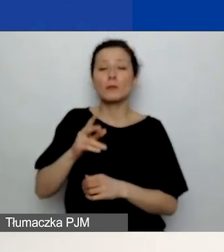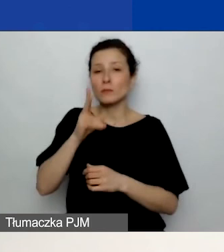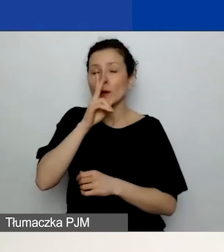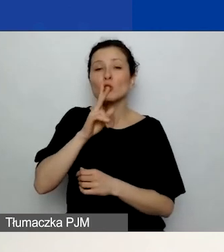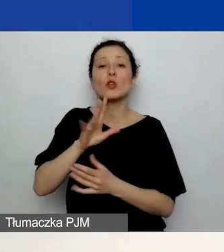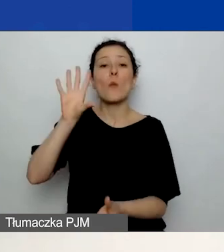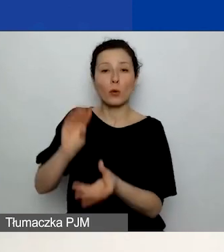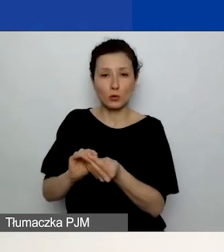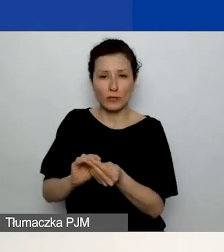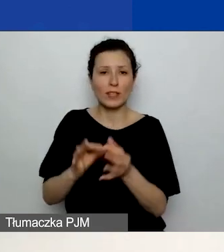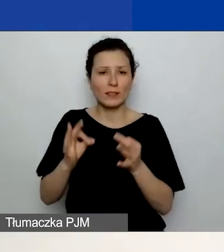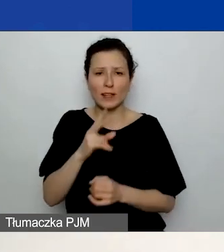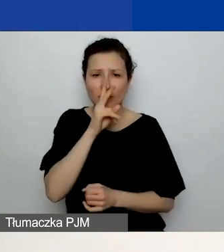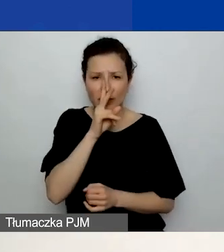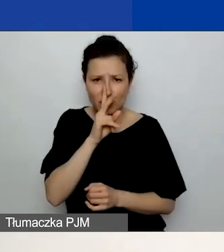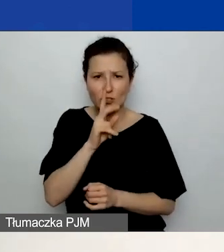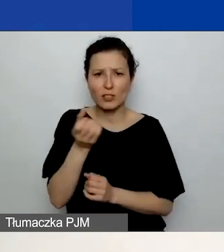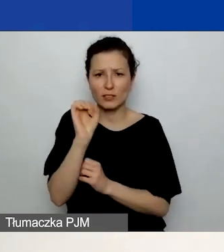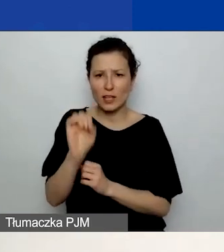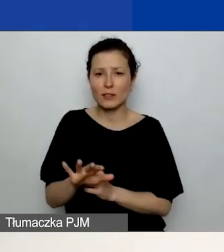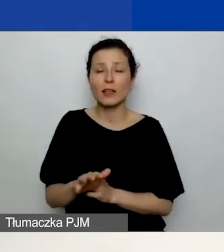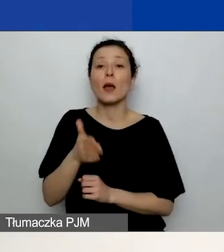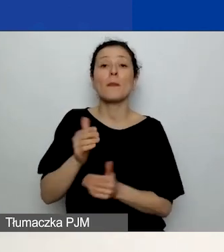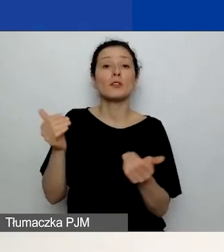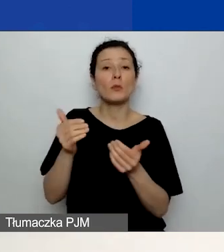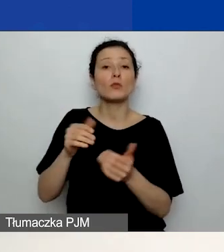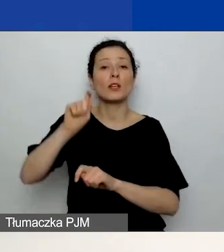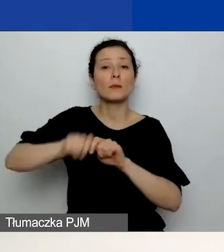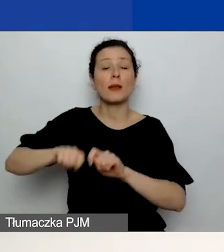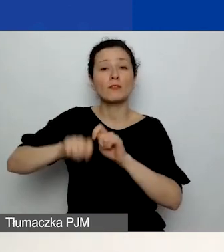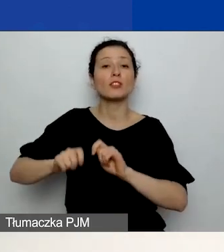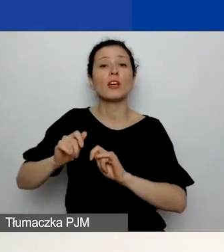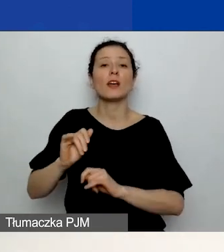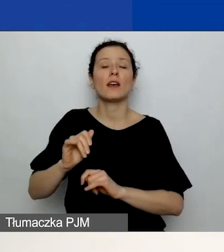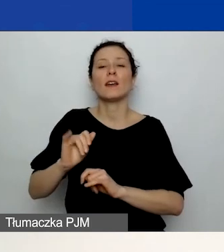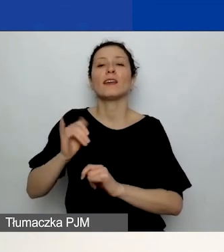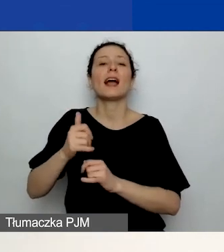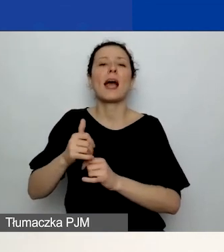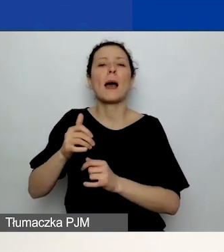Więc będziecie mogli sprawdzić, jaką kwotę całkowitą sfinansowano z grantu, jaką z wkładu własnego.